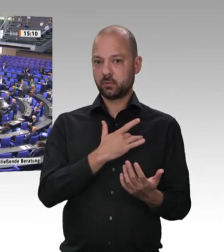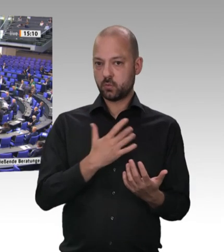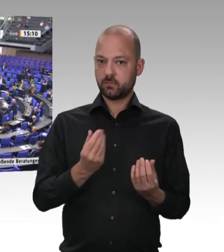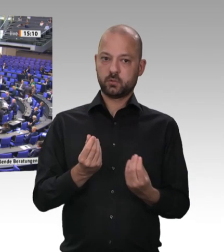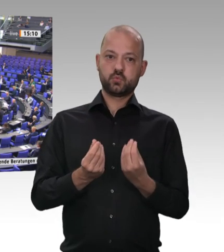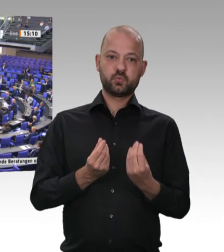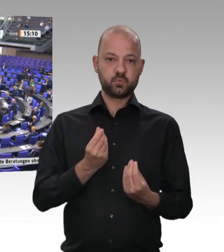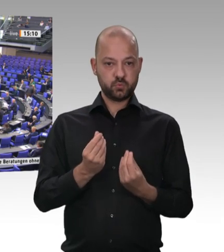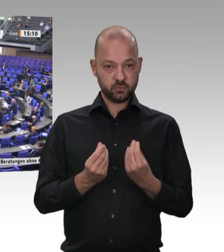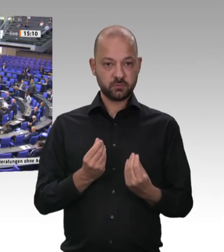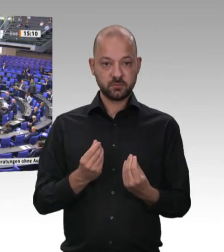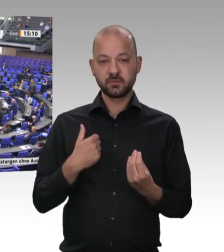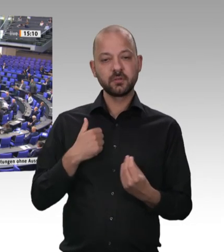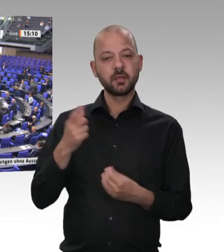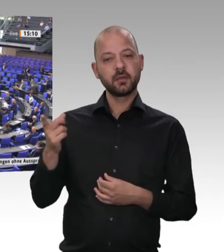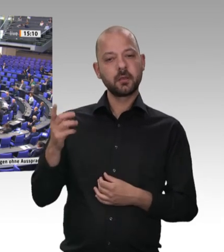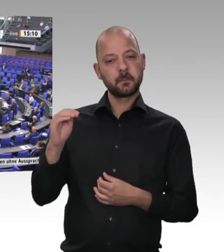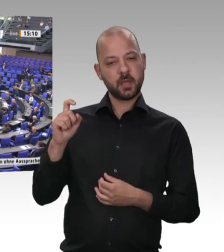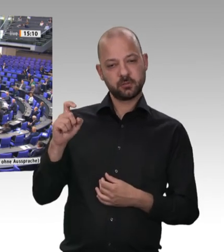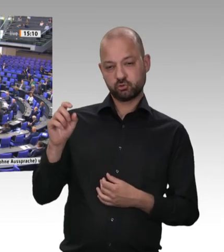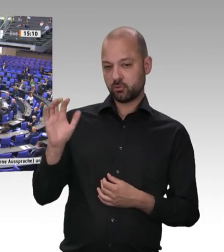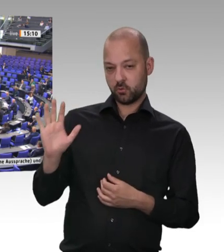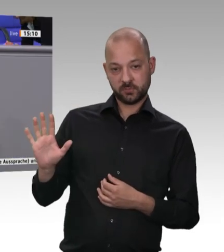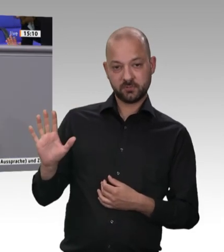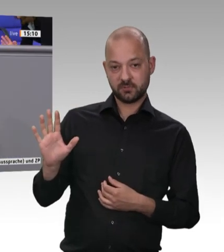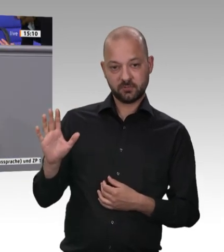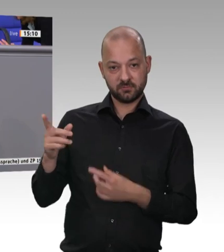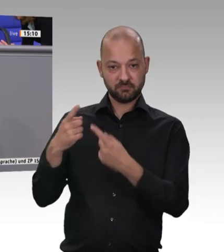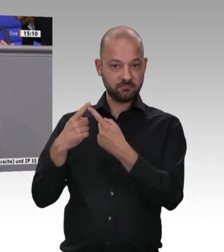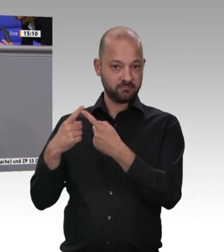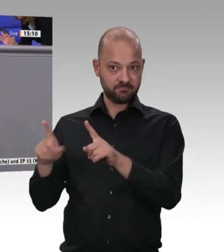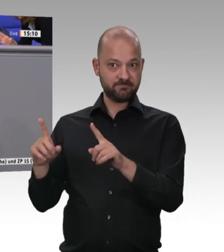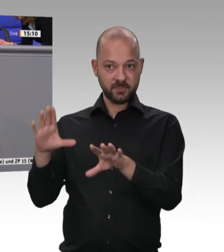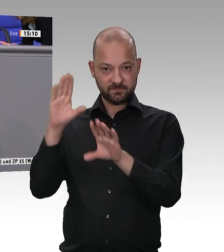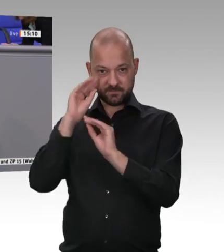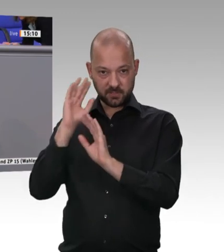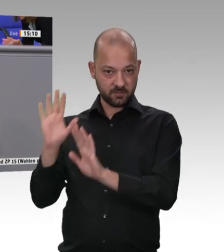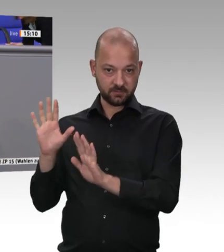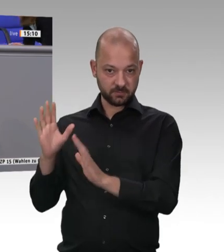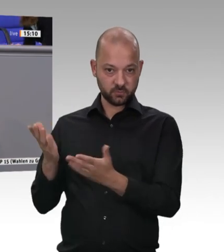35 Kilometer zum größten Schlachthof Europas, zu Tönnies, 60 Kilometer zum größten